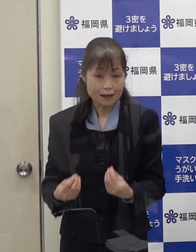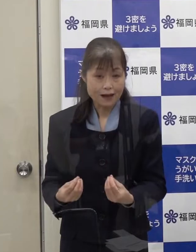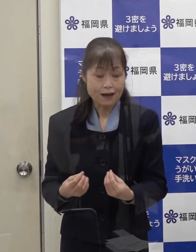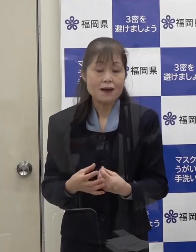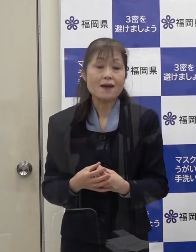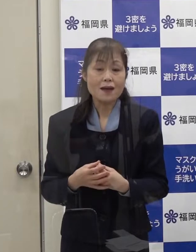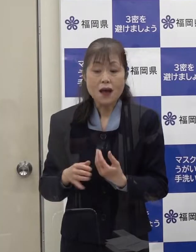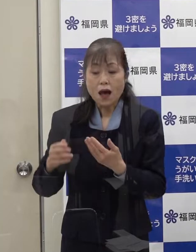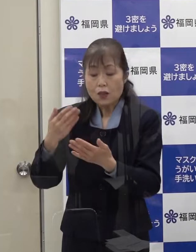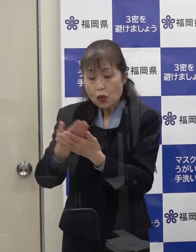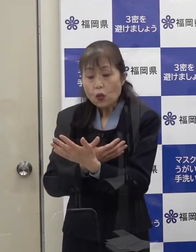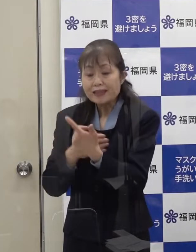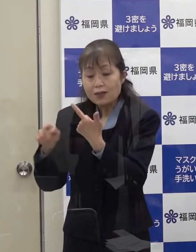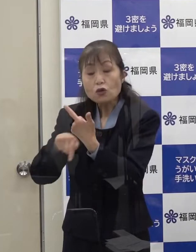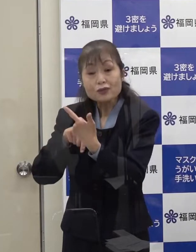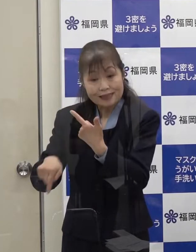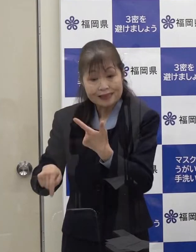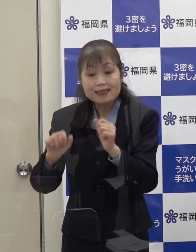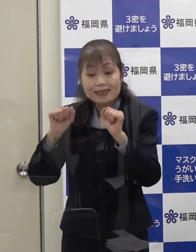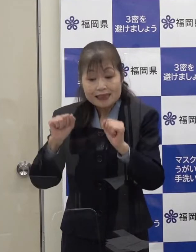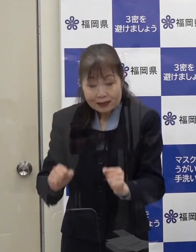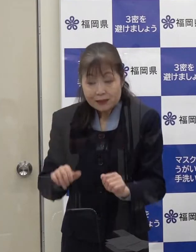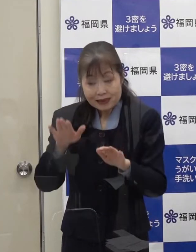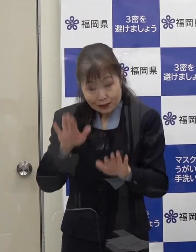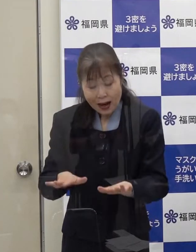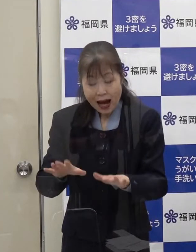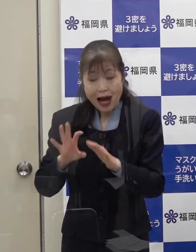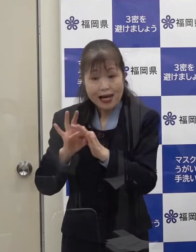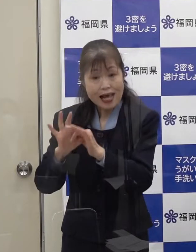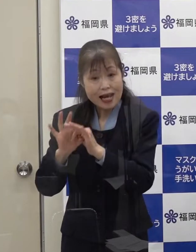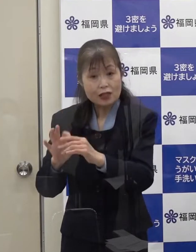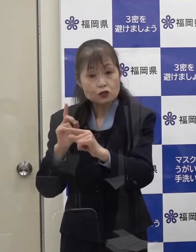６名の方については 今連絡を取っているところです